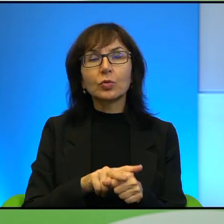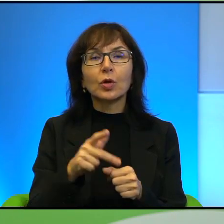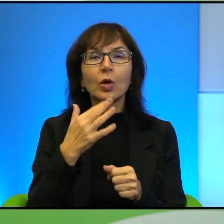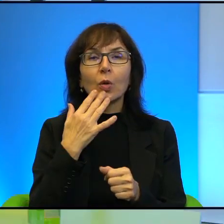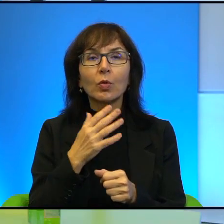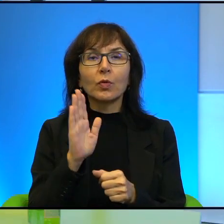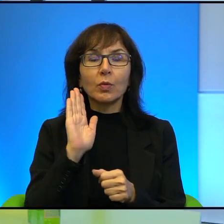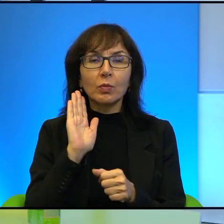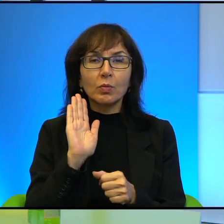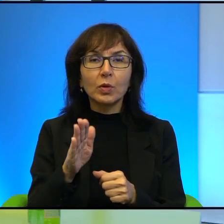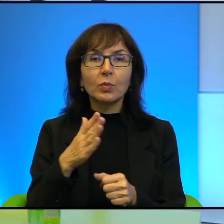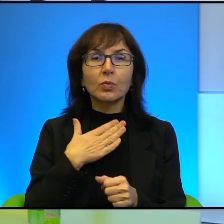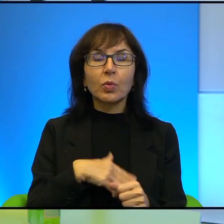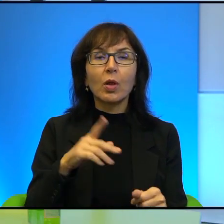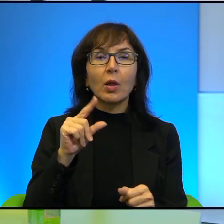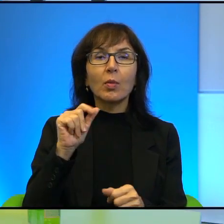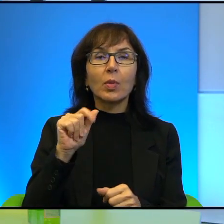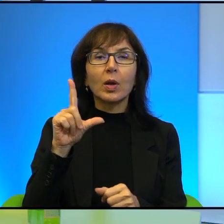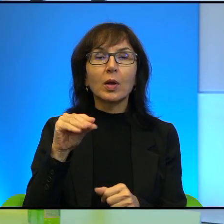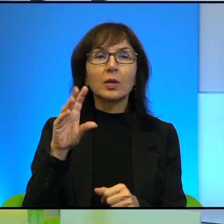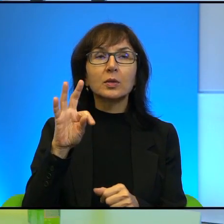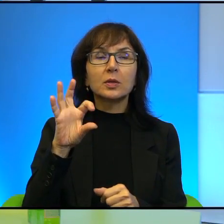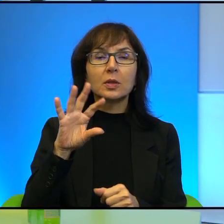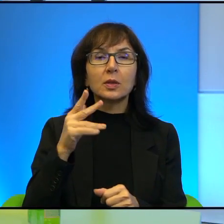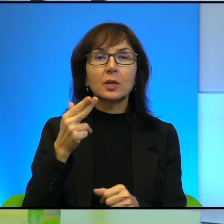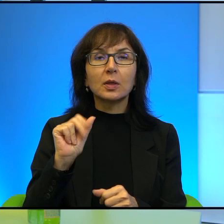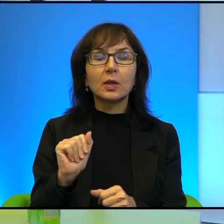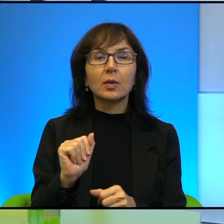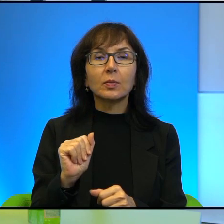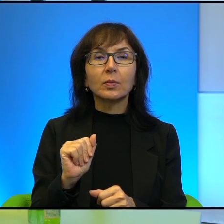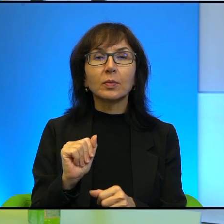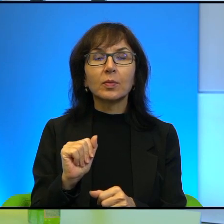za Palestyną. Jeśli mogę prosić.